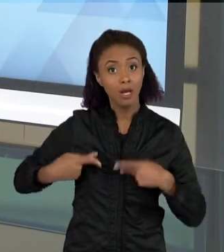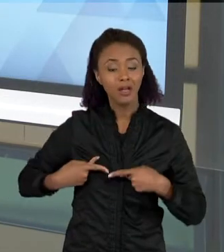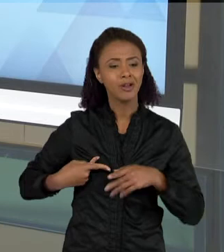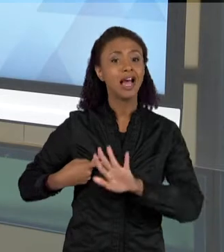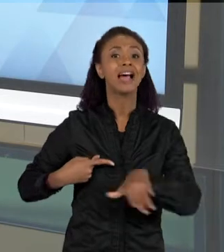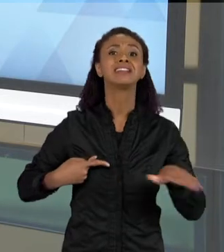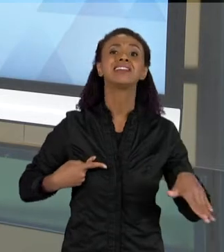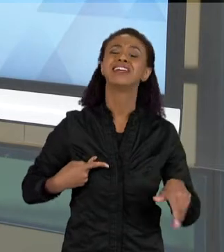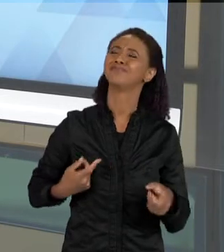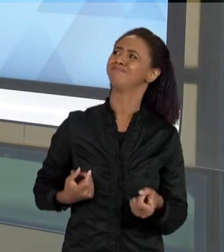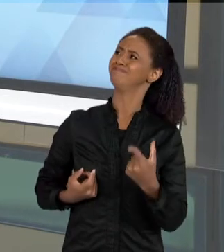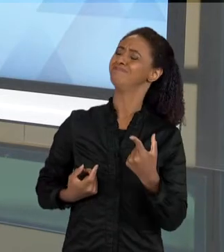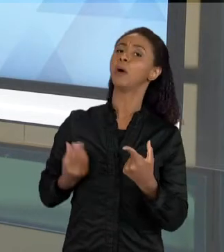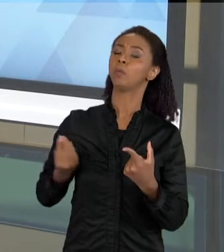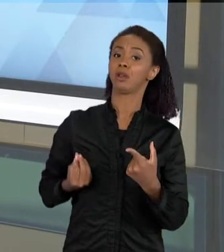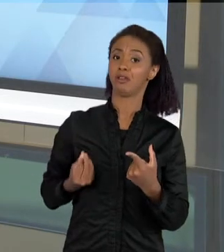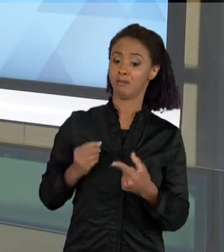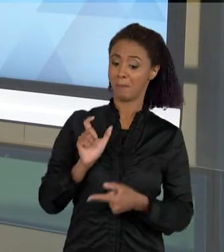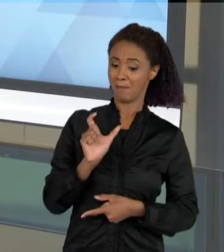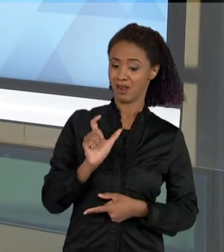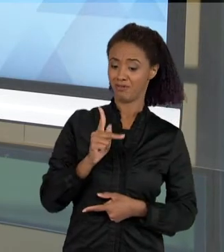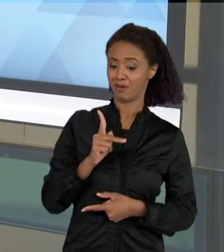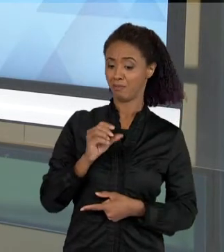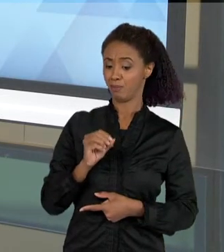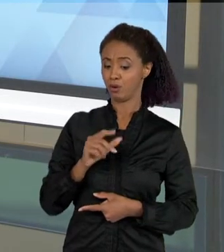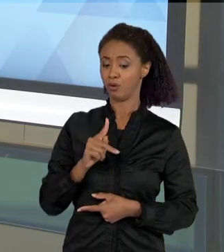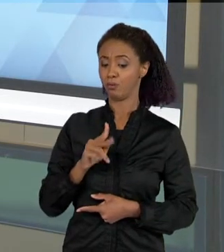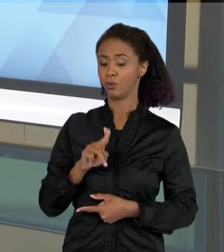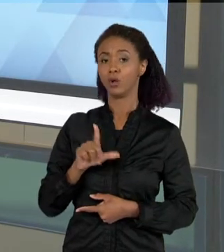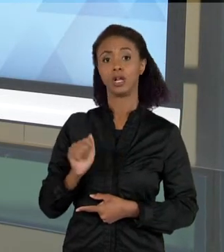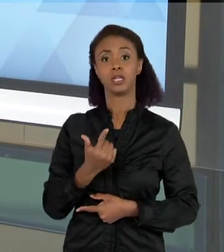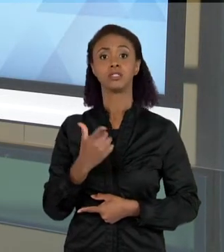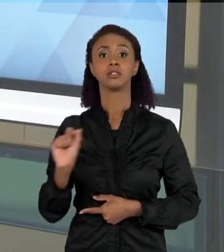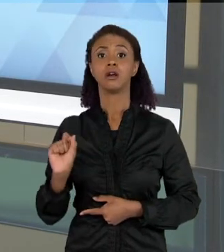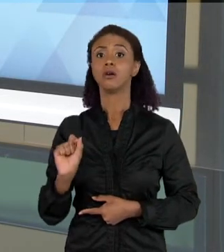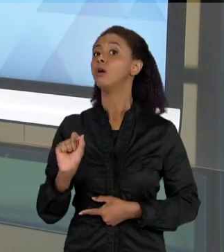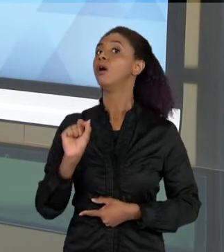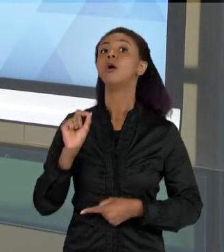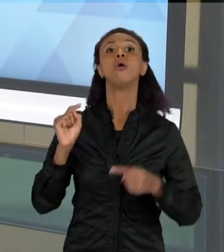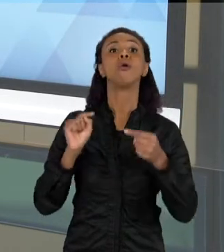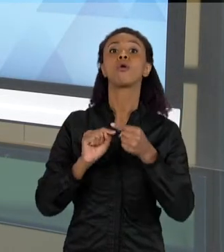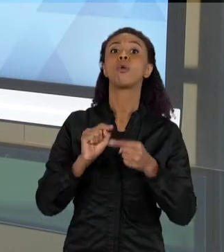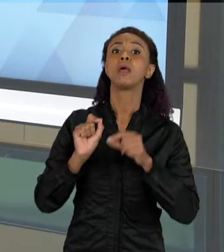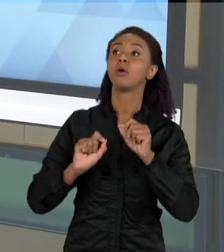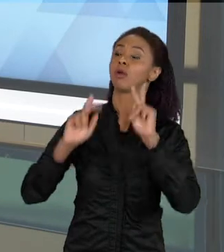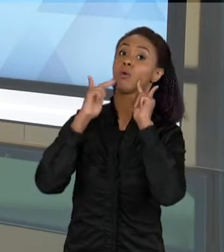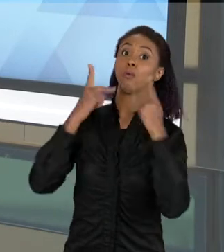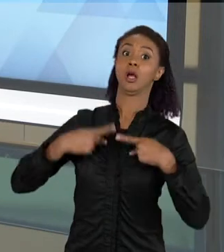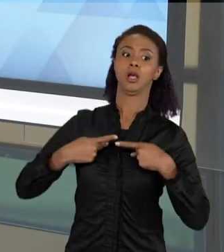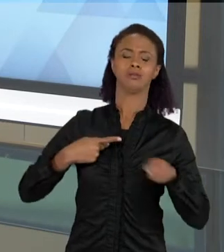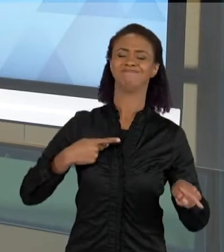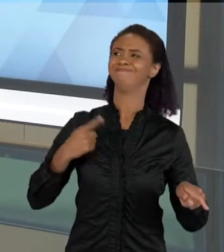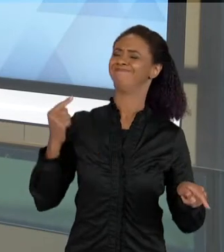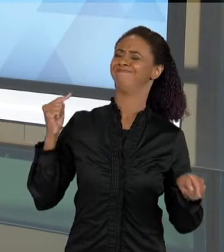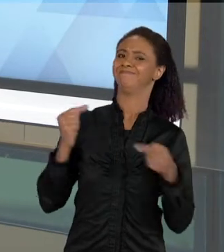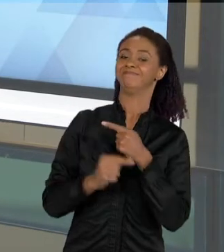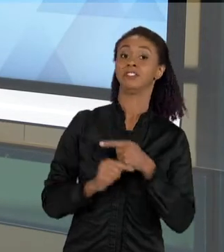PALAVRA "POPULAÇÃO" ASSOCIADA A UM CONJUNTO DE HUMANOS. ENTÃO NEM SEMPRE A PALAVRA QUE VOCÊ ESTÁ USANDO EM SALA DE